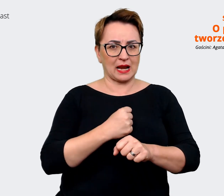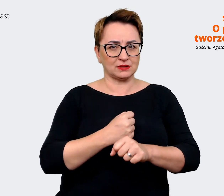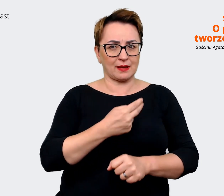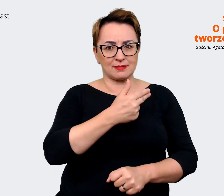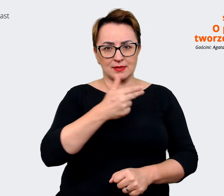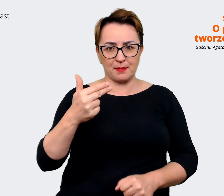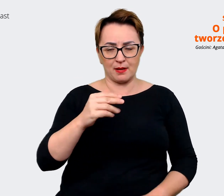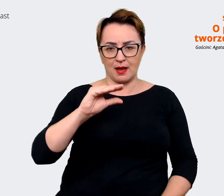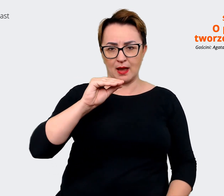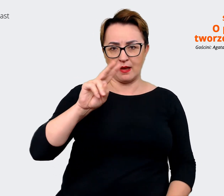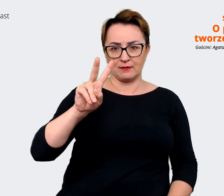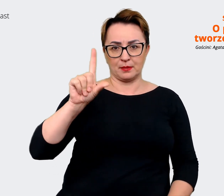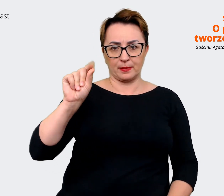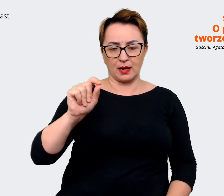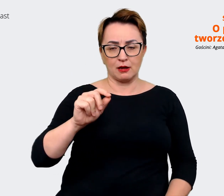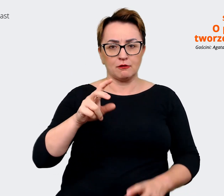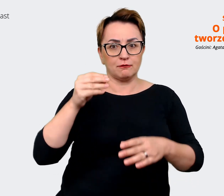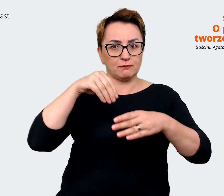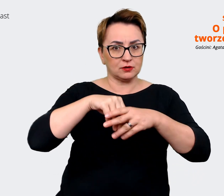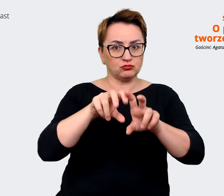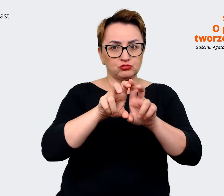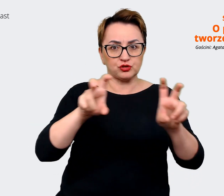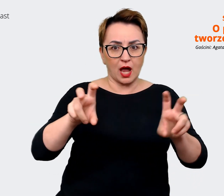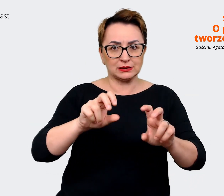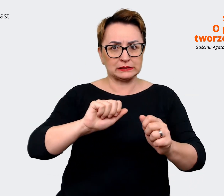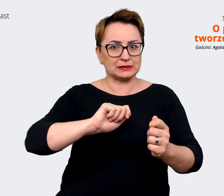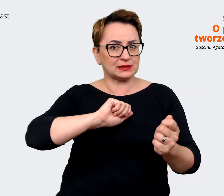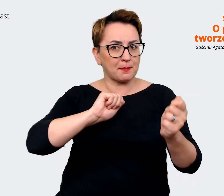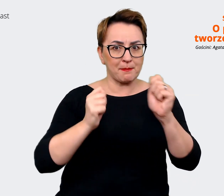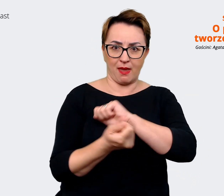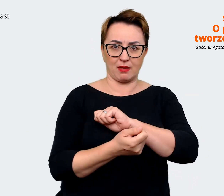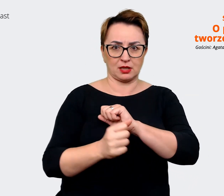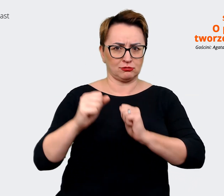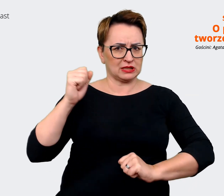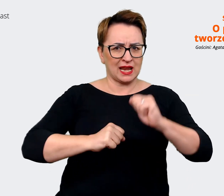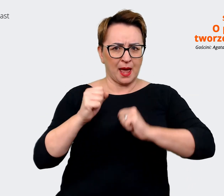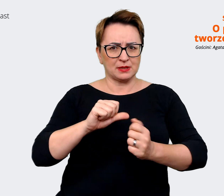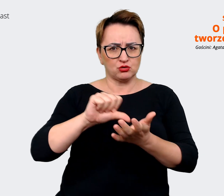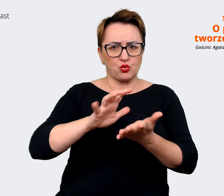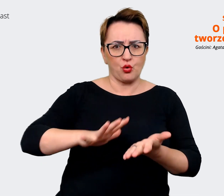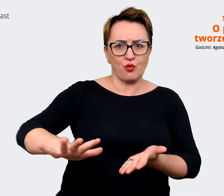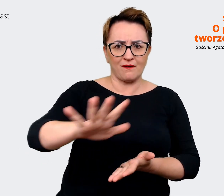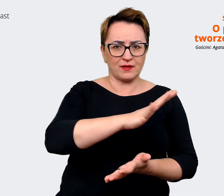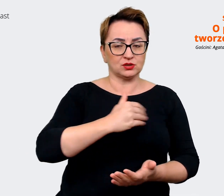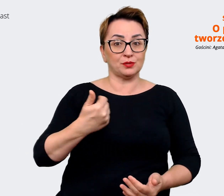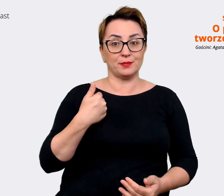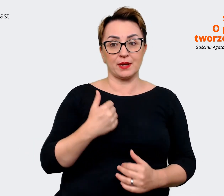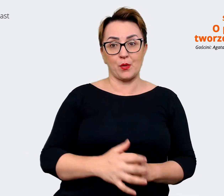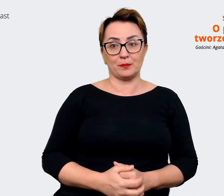dynamicznej... w trakcie... w trakcie zmiany, w tak dynamicznym środowisku. I ten proces nie jest